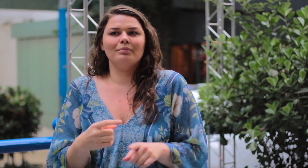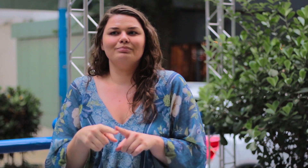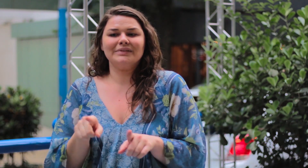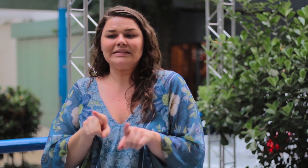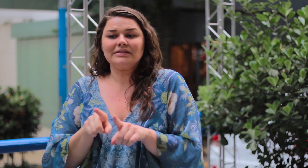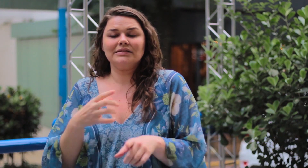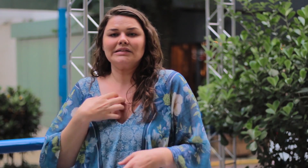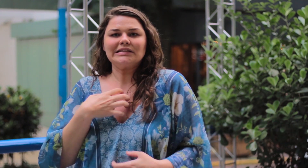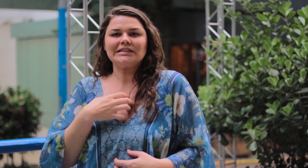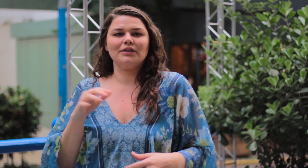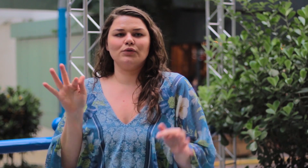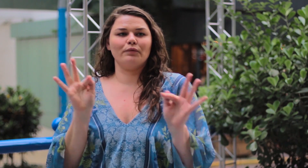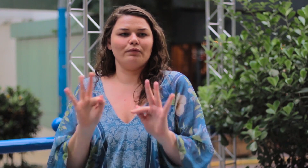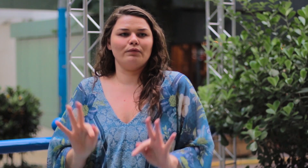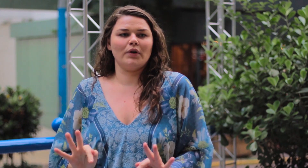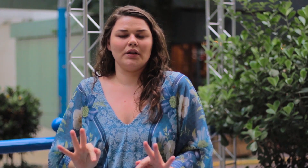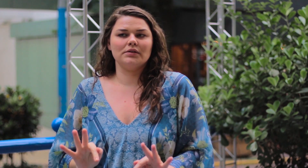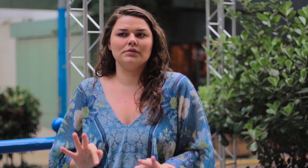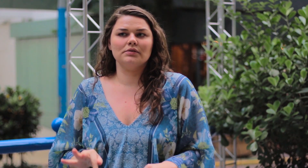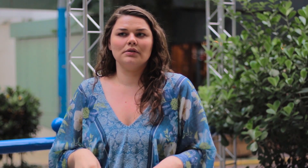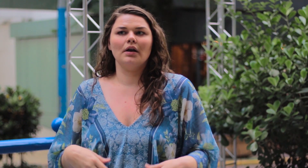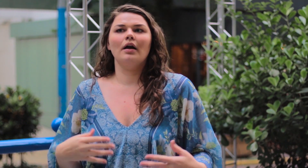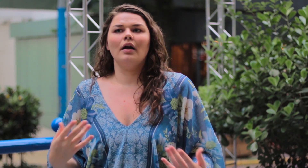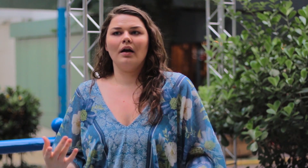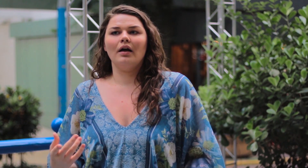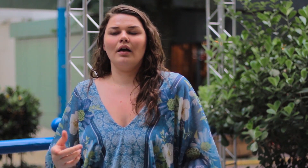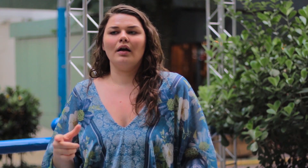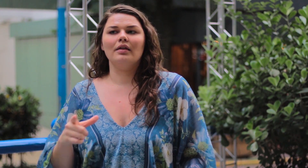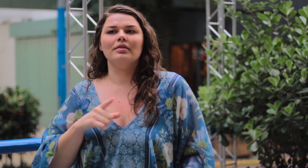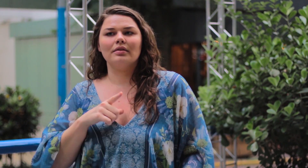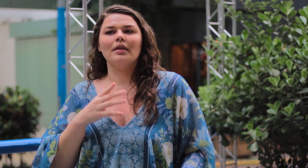Não se sentem feliz com este corpo magro também.